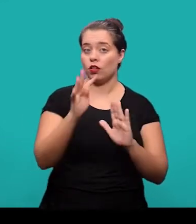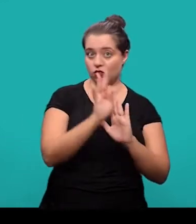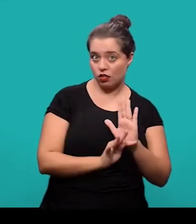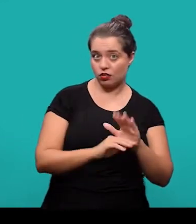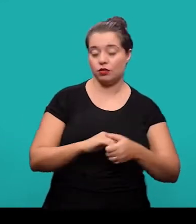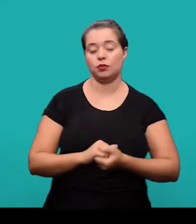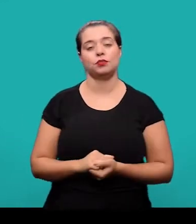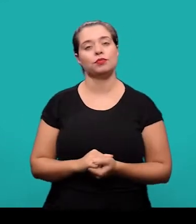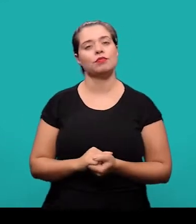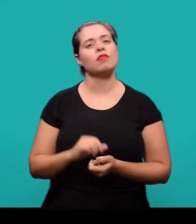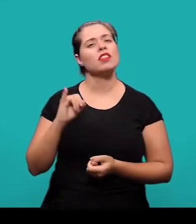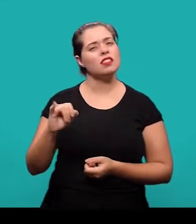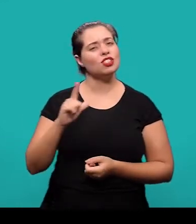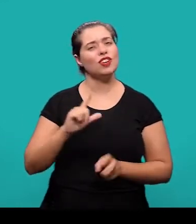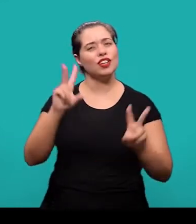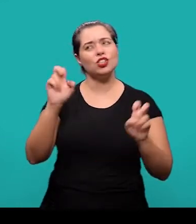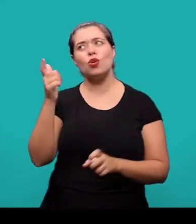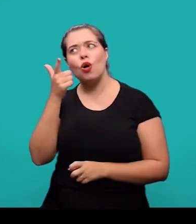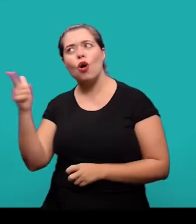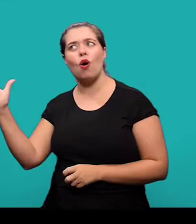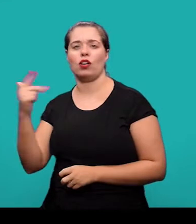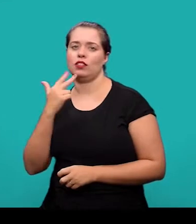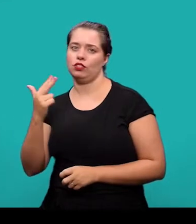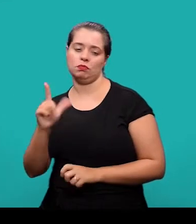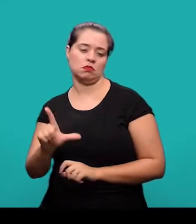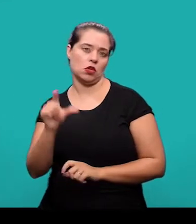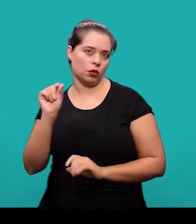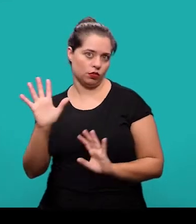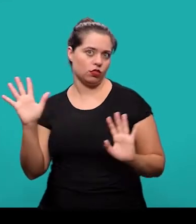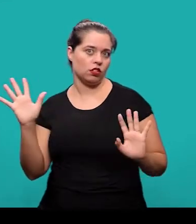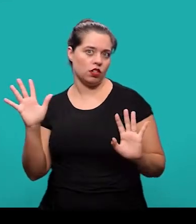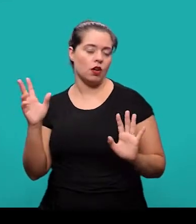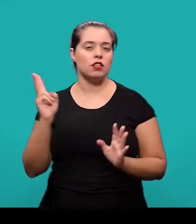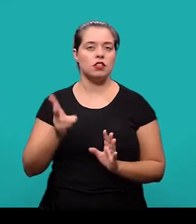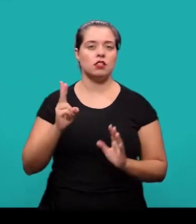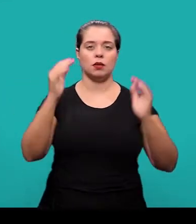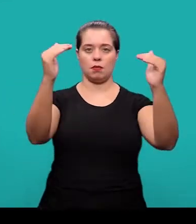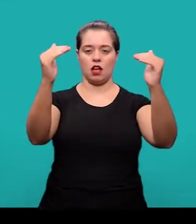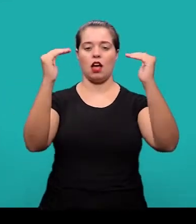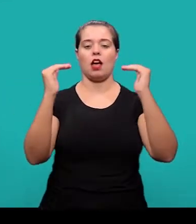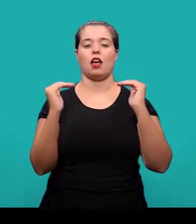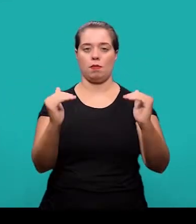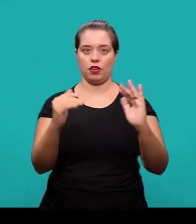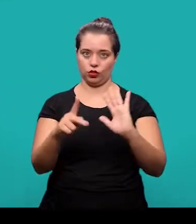O título em outro idioma é um elemento opcional e se localiza logo abaixo do título no idioma do documento.